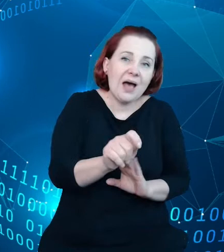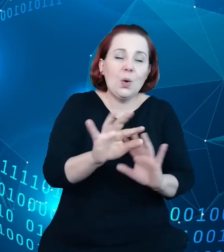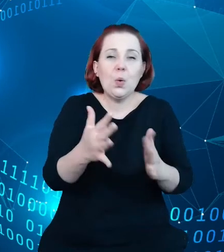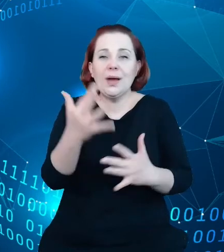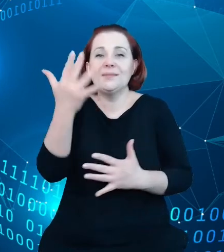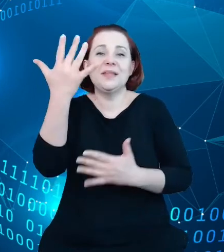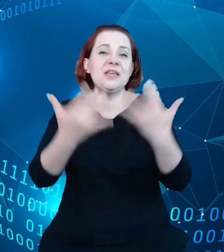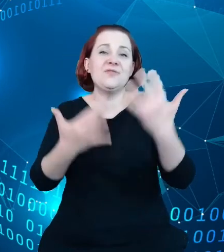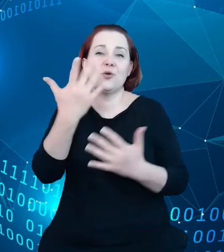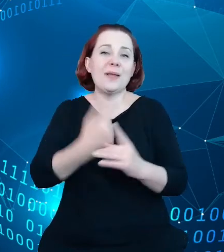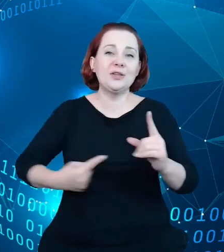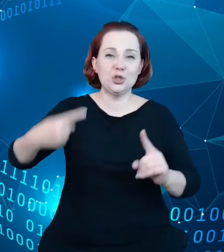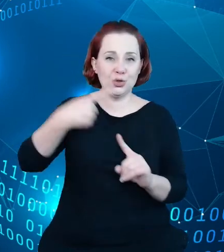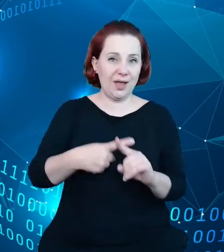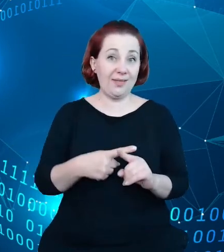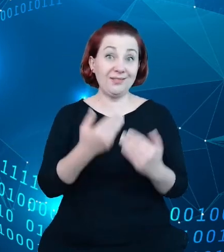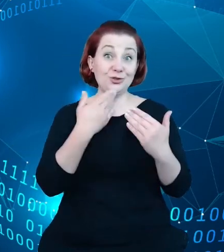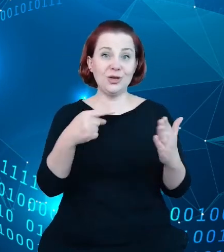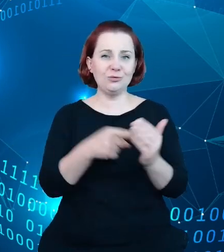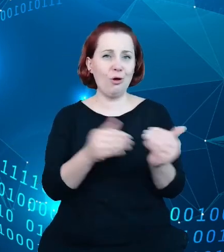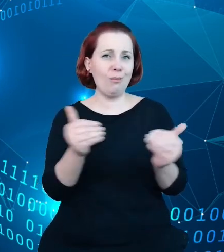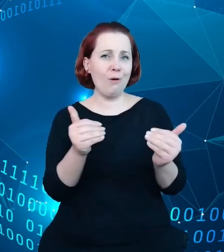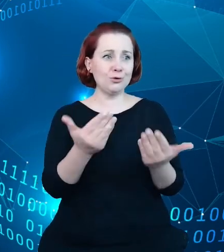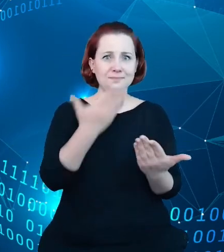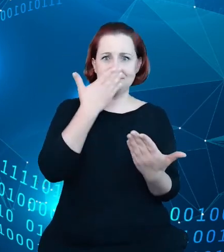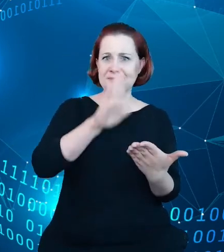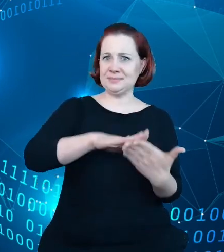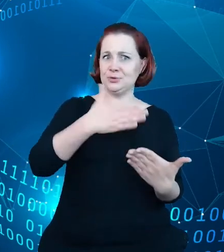pokazanie przykładu w jaki sposób wykorzystać dane gromadzone w